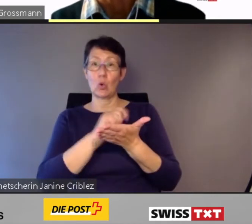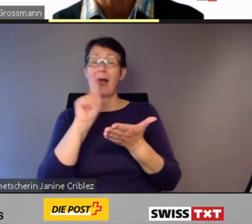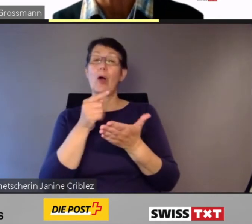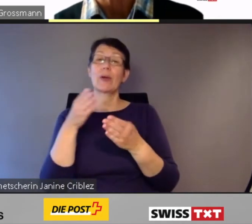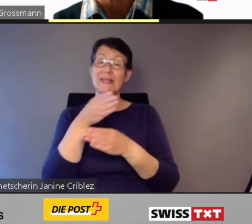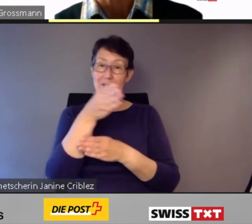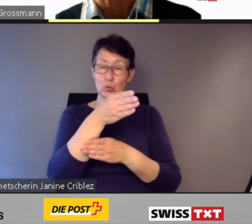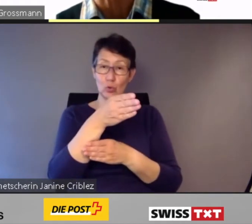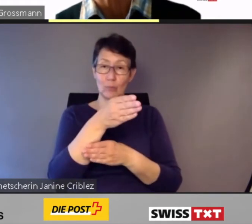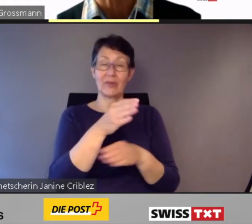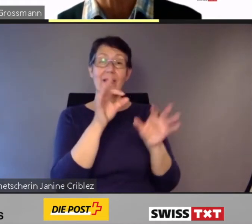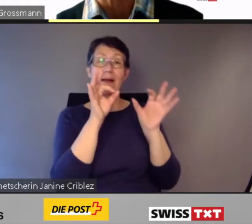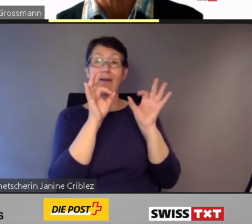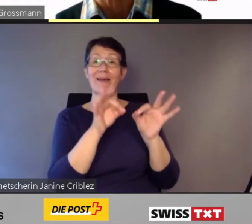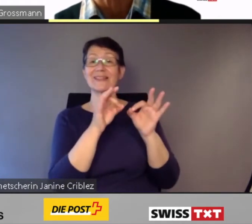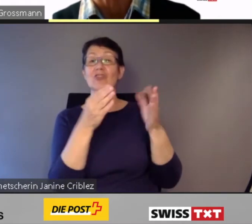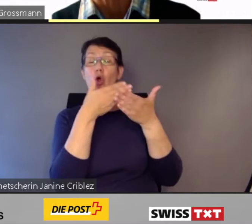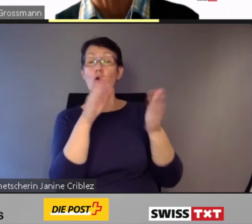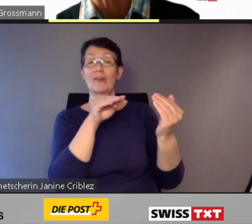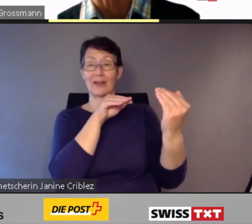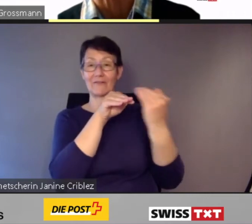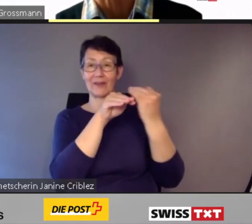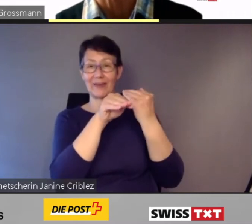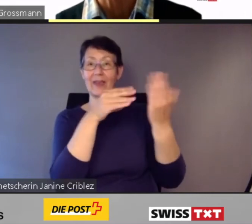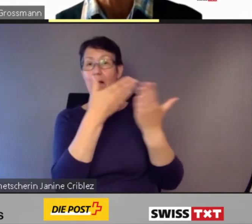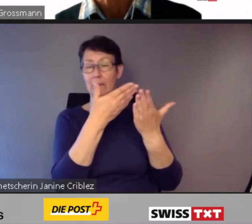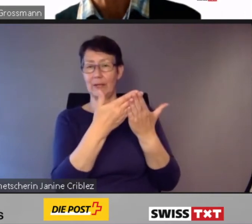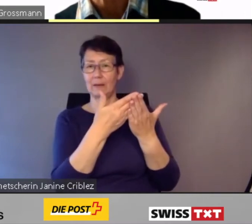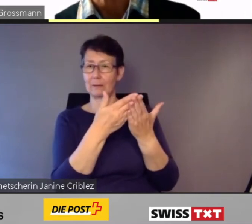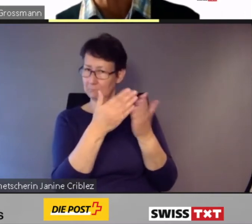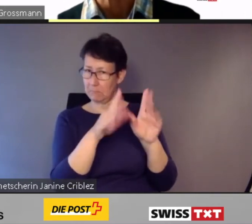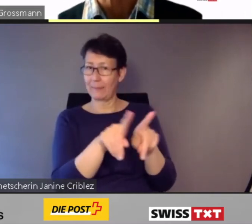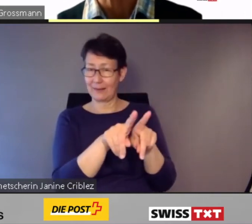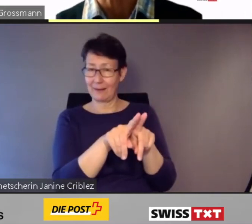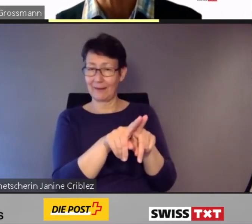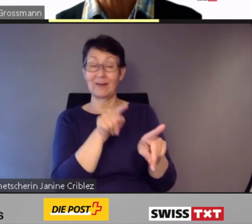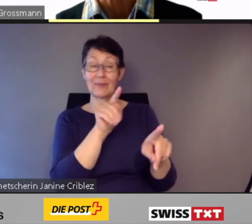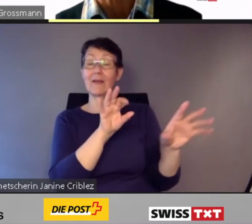Er funktioniert nach einem fixen Fahrplan,